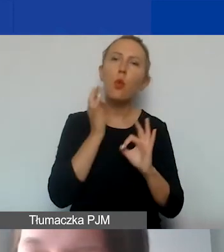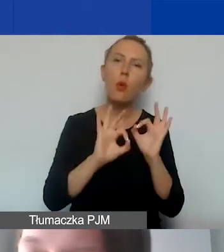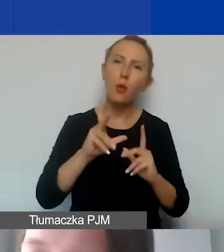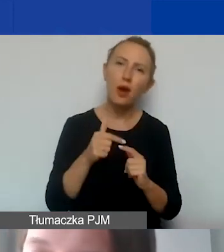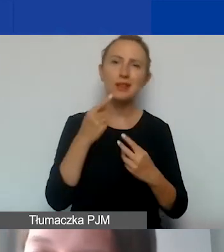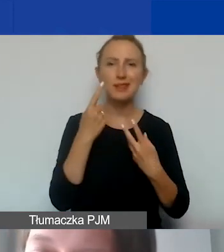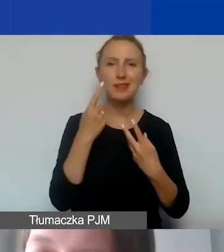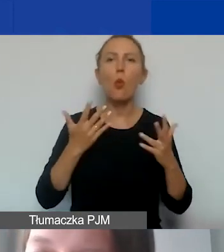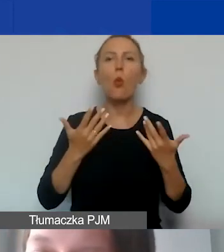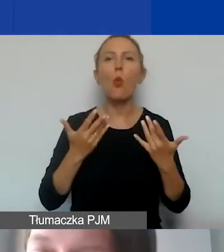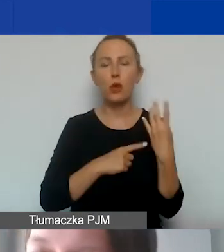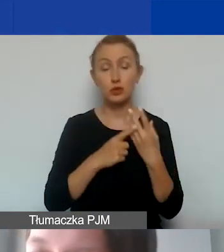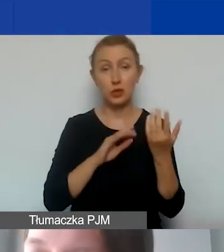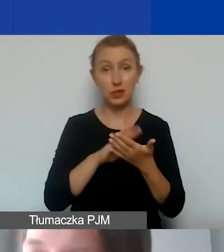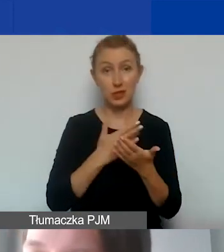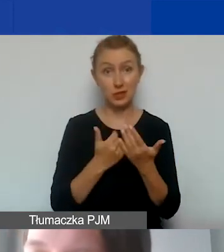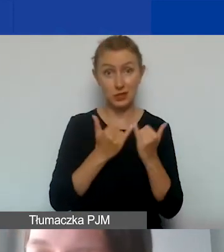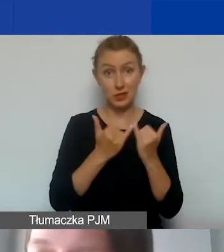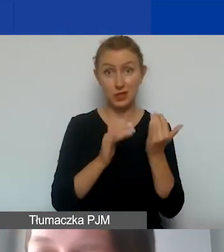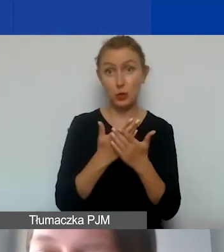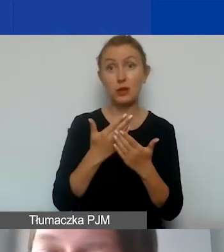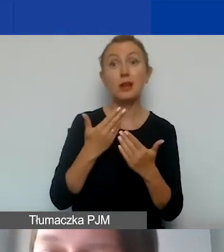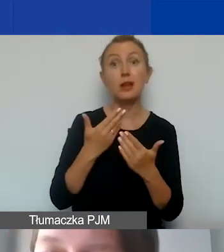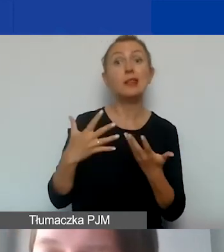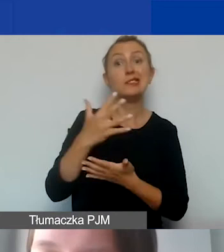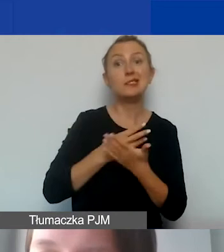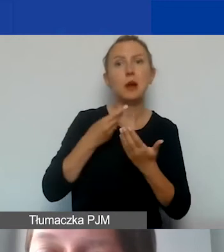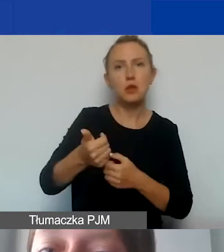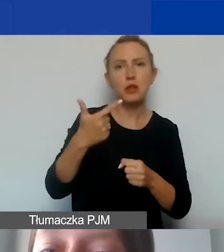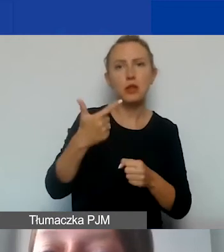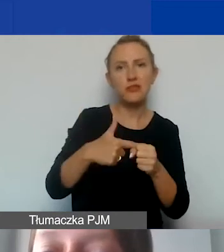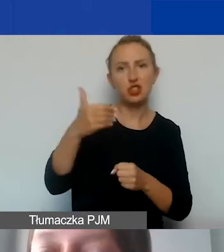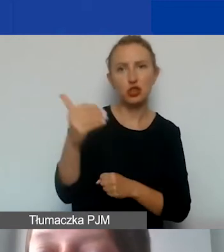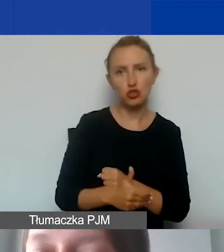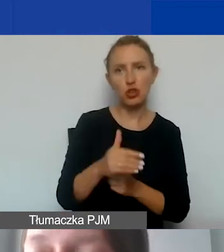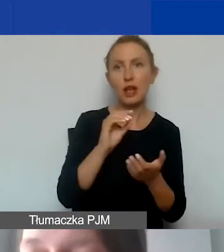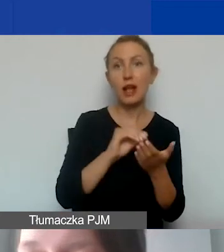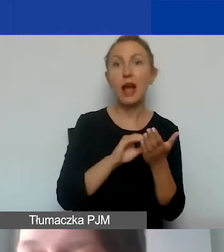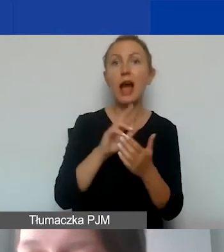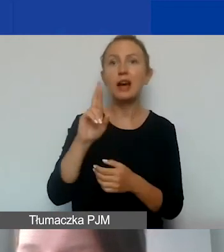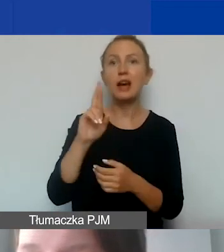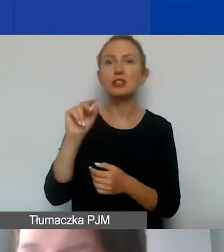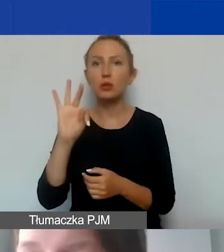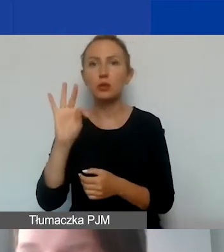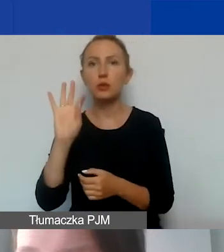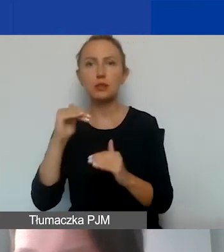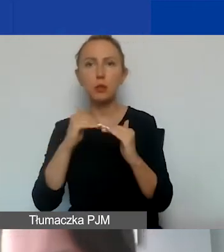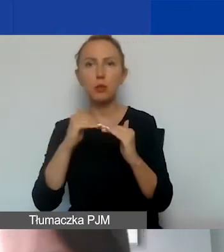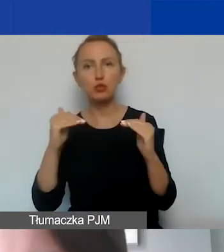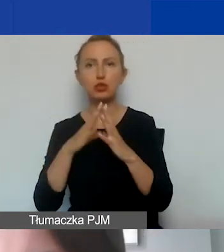Jeżeli byśmy zabudżetowali środki na wynagrodzenia w wysokości 20 000, a ryczałt określimy na poziomie 10%, to nie jest błąd.